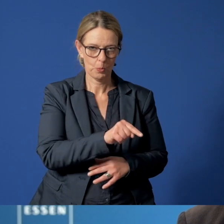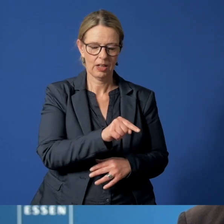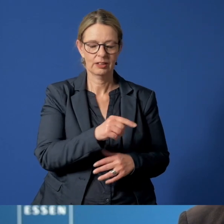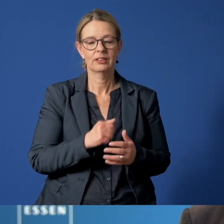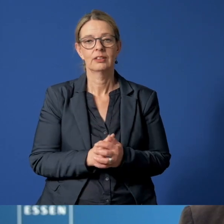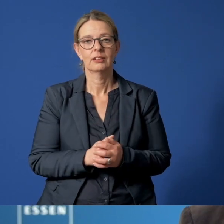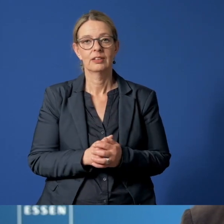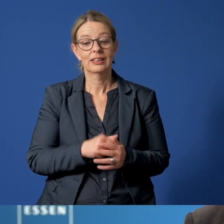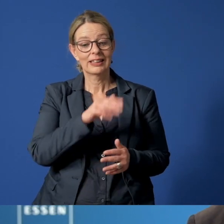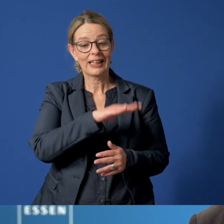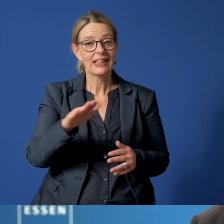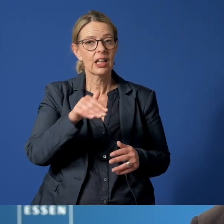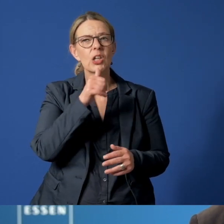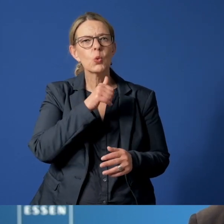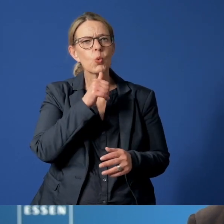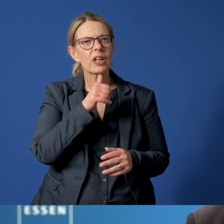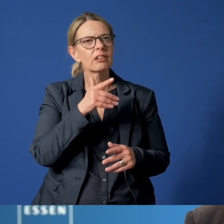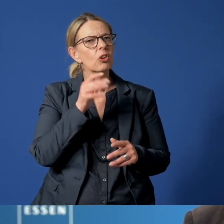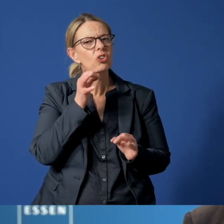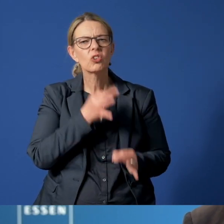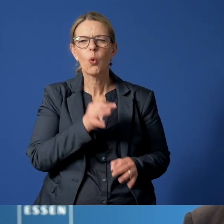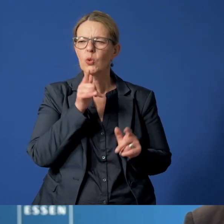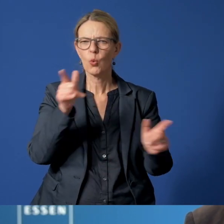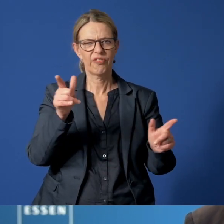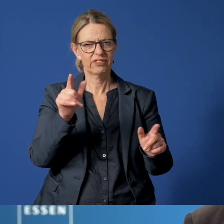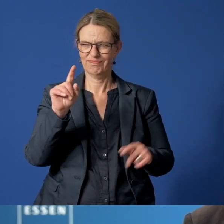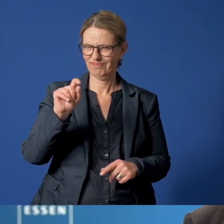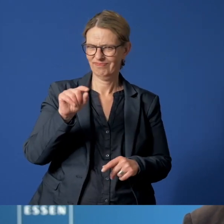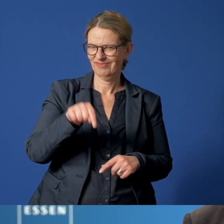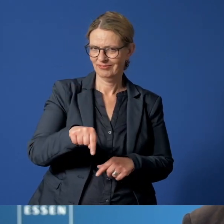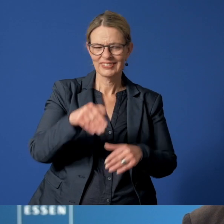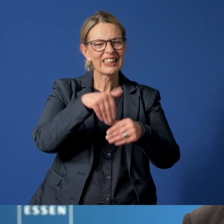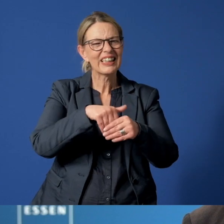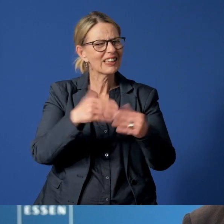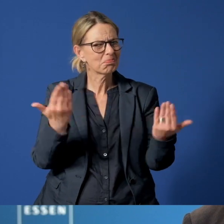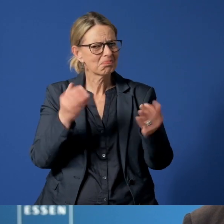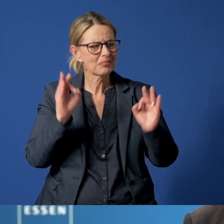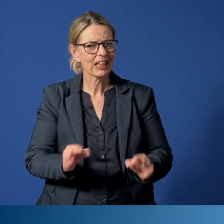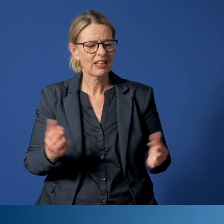Wenn ich vom Essener Kinder- und Jugendnotruf spreche, ist es aber notwendig, zu erklären, was sich dahinter verbirgt.